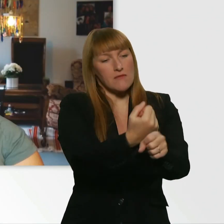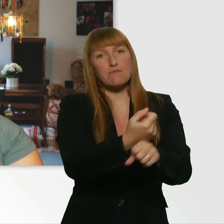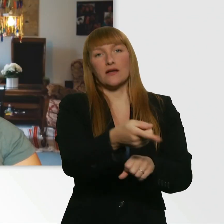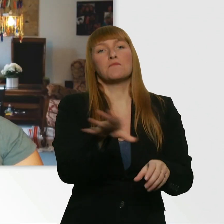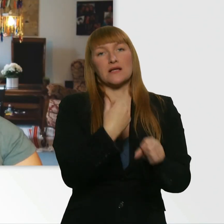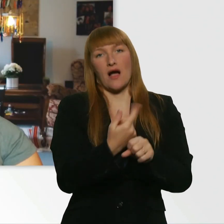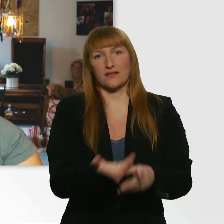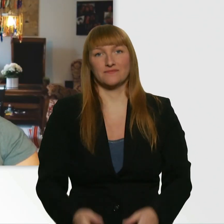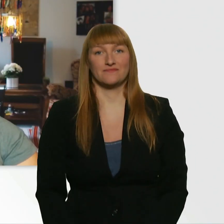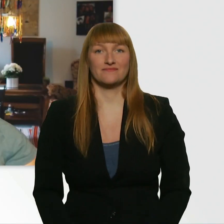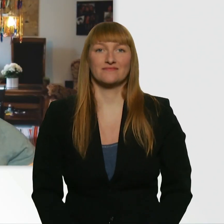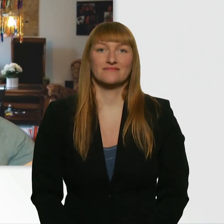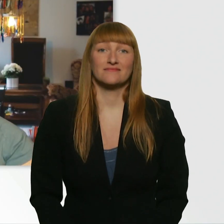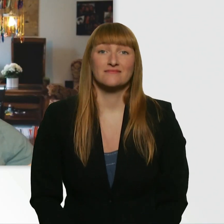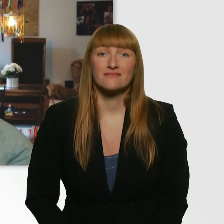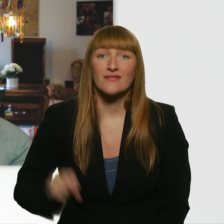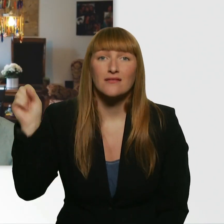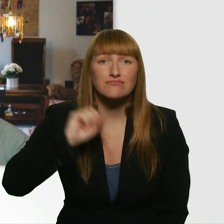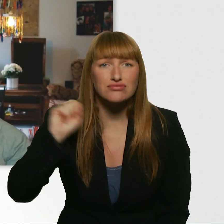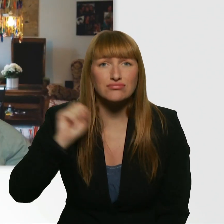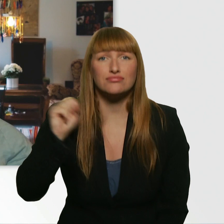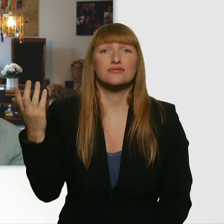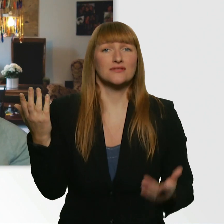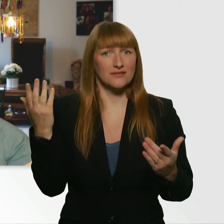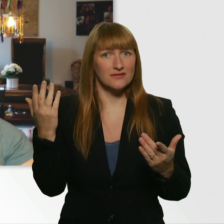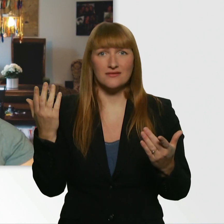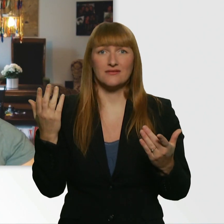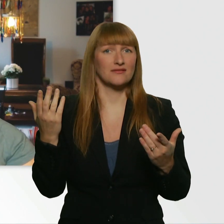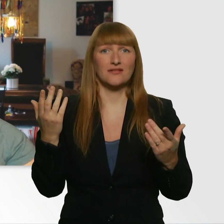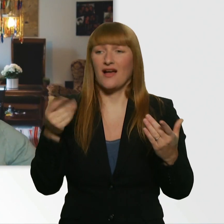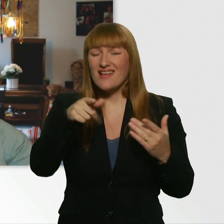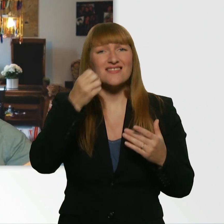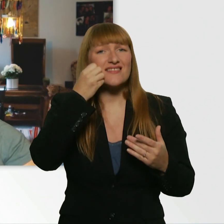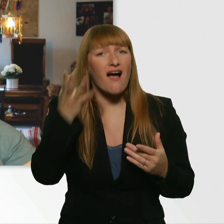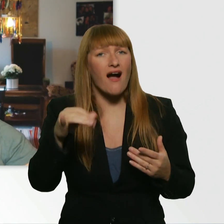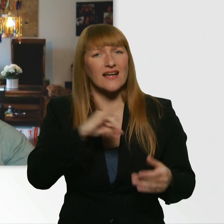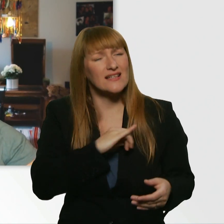Das war auf jeden Fall ein langer, lustiger, aufregender Tag mit dem Leroy zusammen.